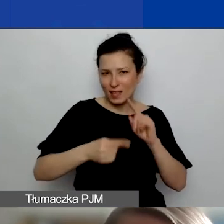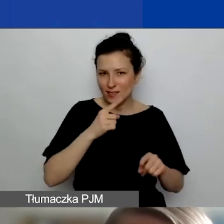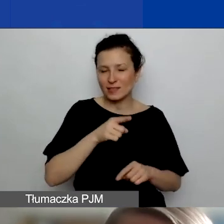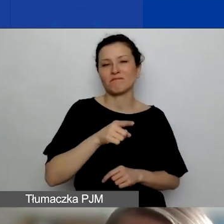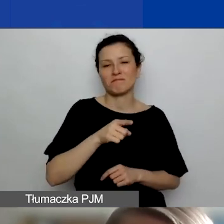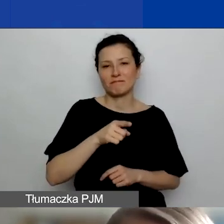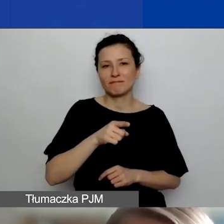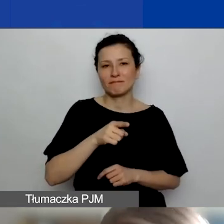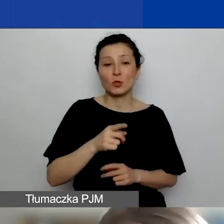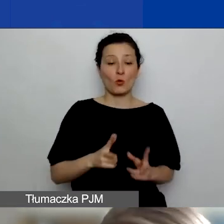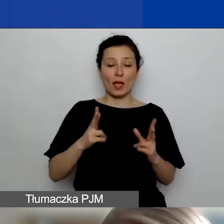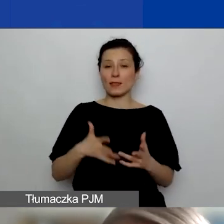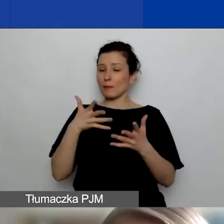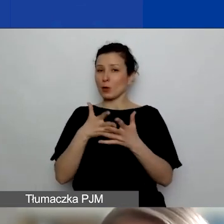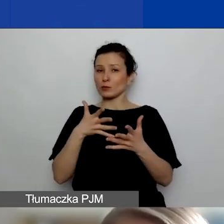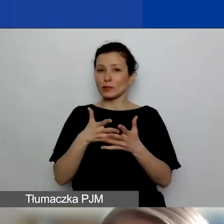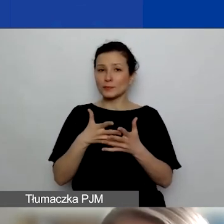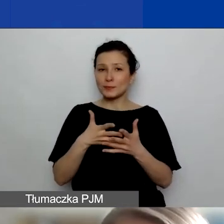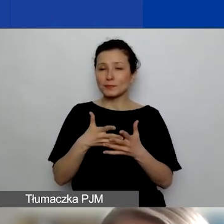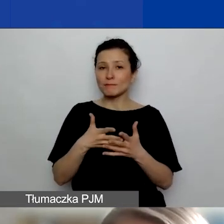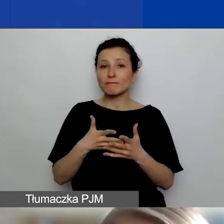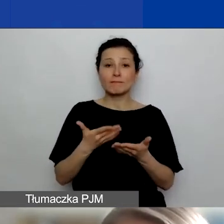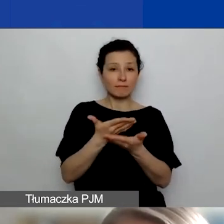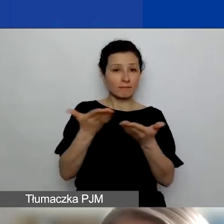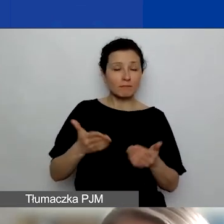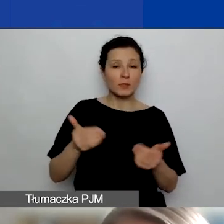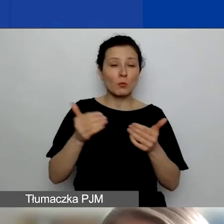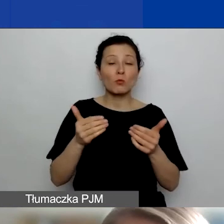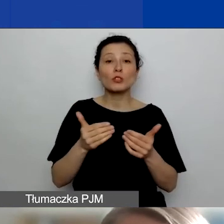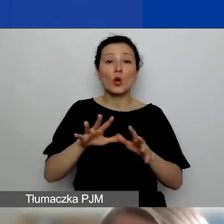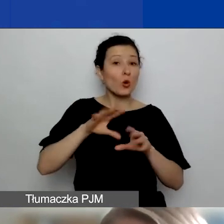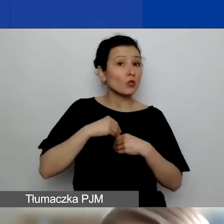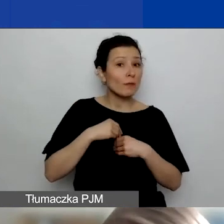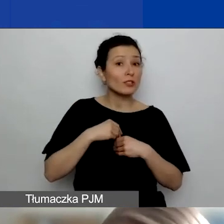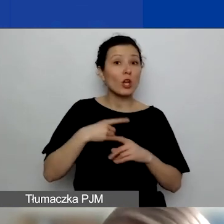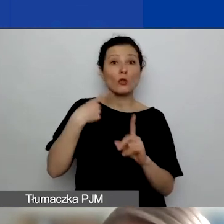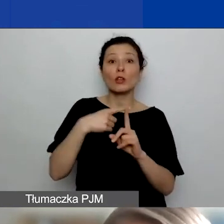to na etapie oceny możecie dostać dodatkowo do czterech punktów.